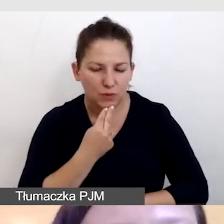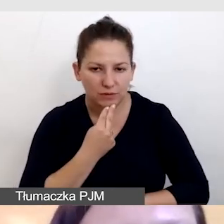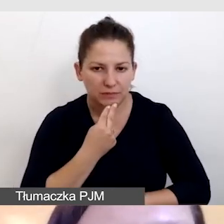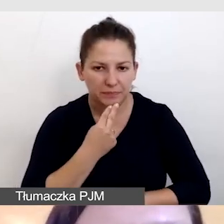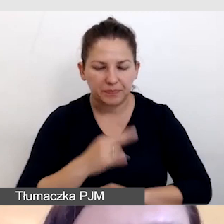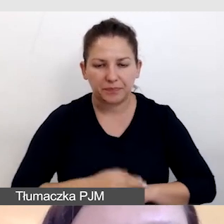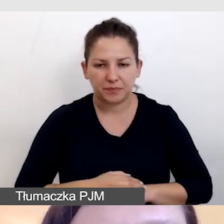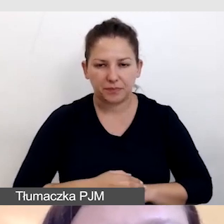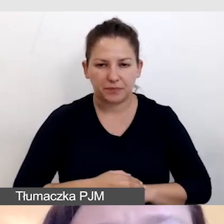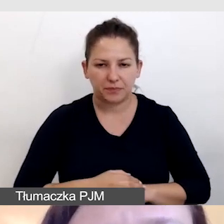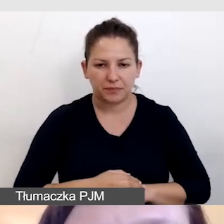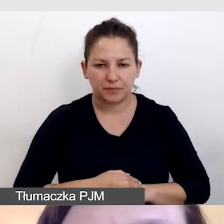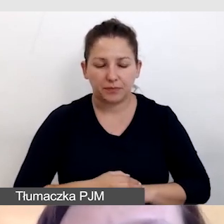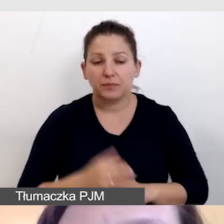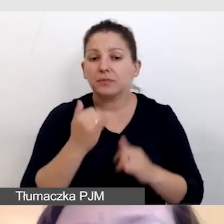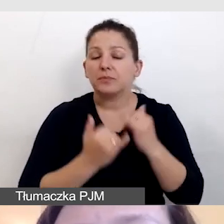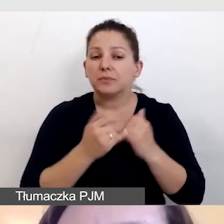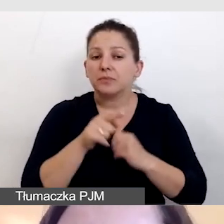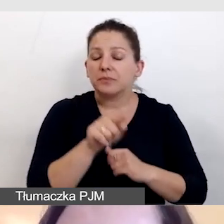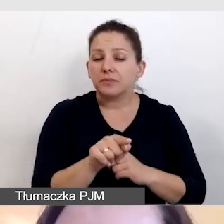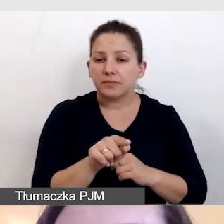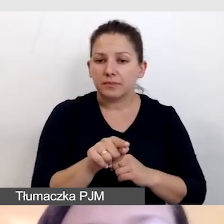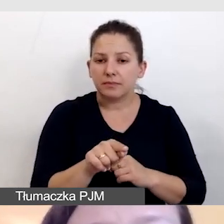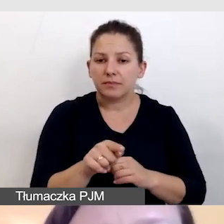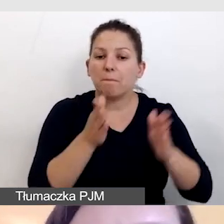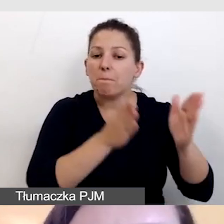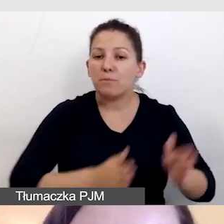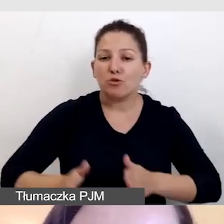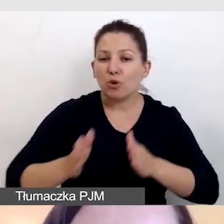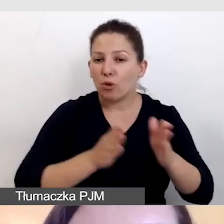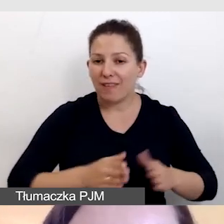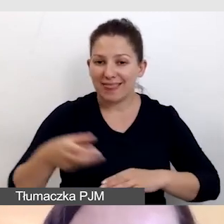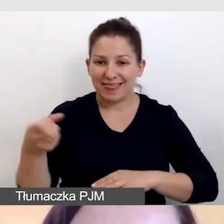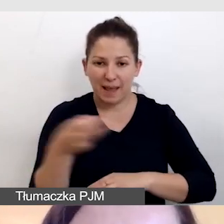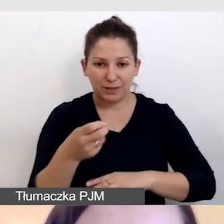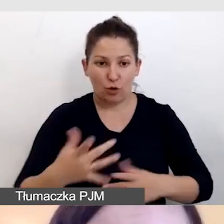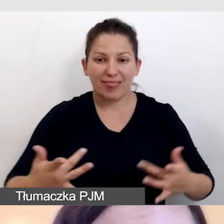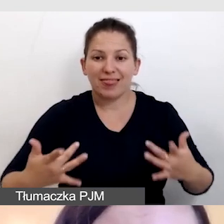Jeżeli chodzi o przygotowanie napisów na żywo,